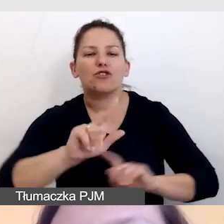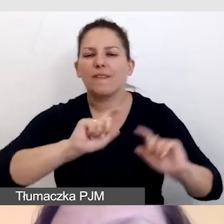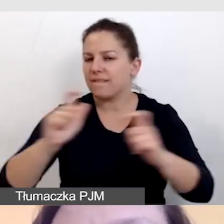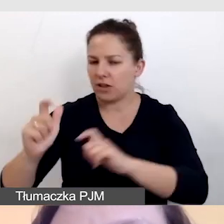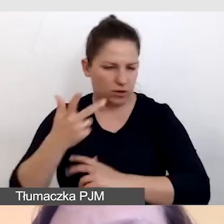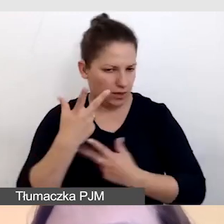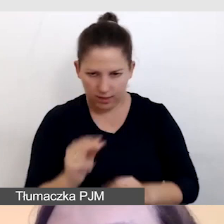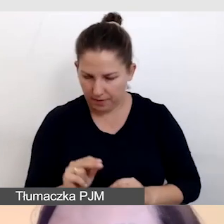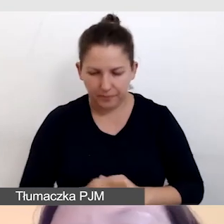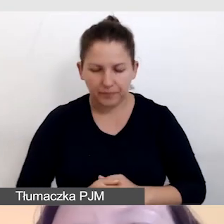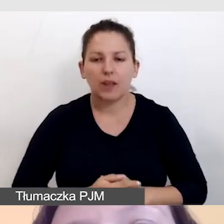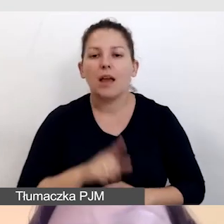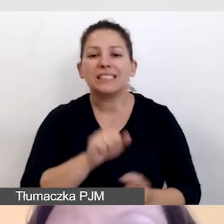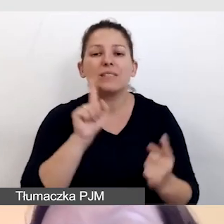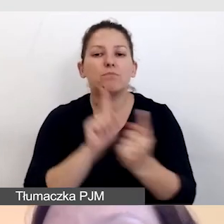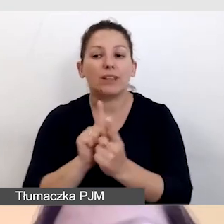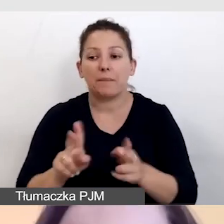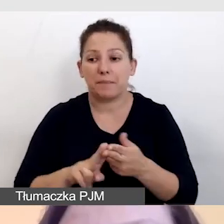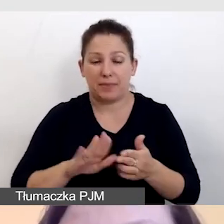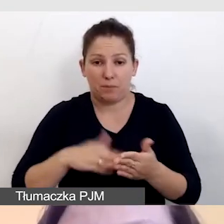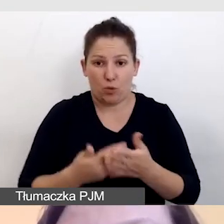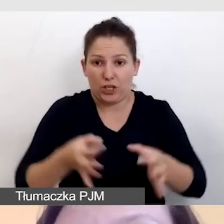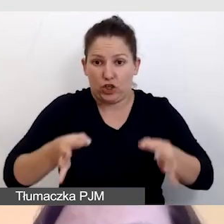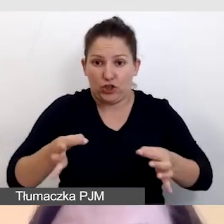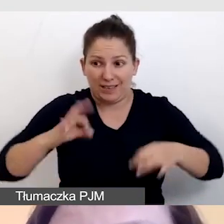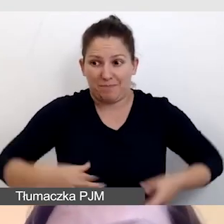Przy takich spotkaniach jak dzisiejsze moje z państwem,